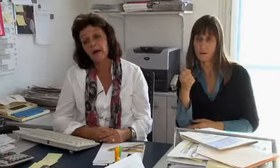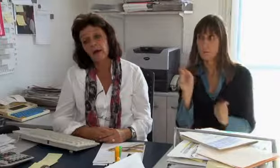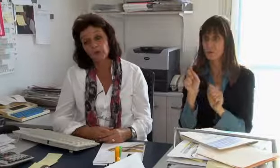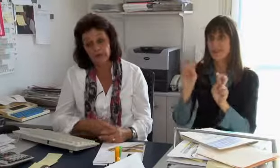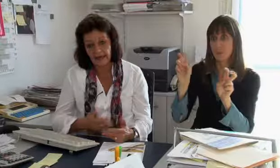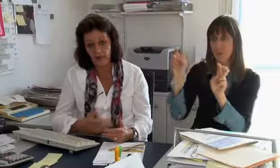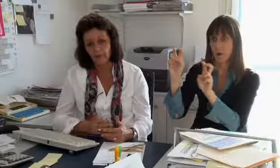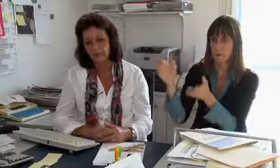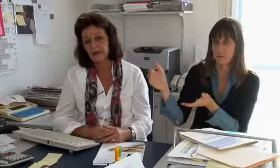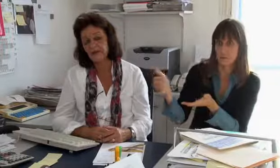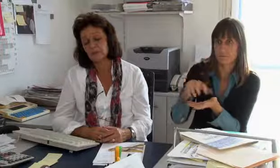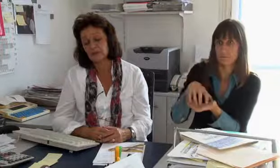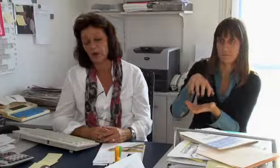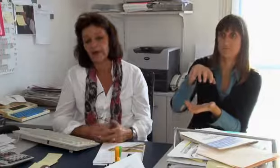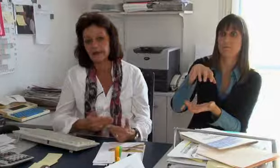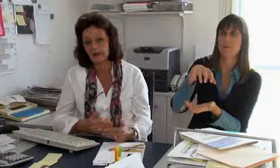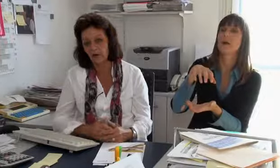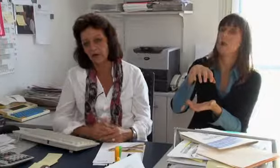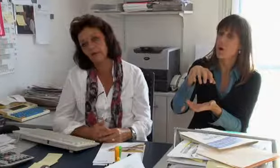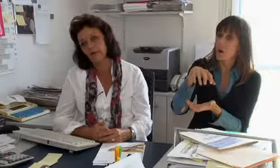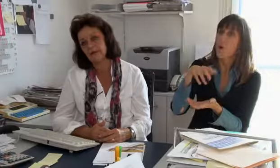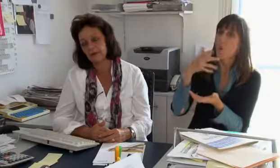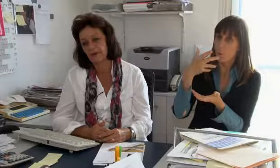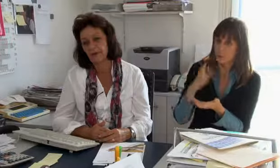welche wir zusammenbringen müssen.